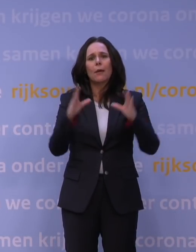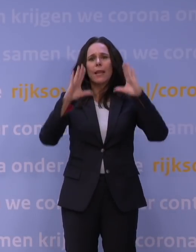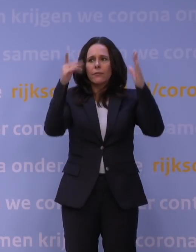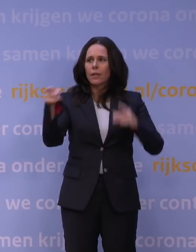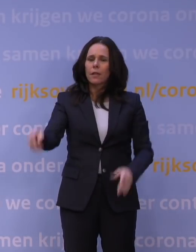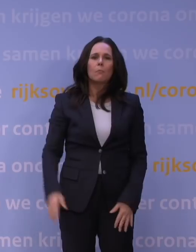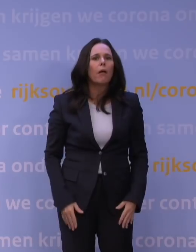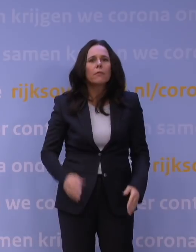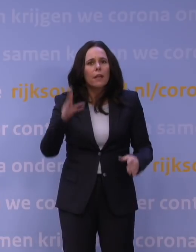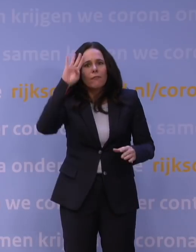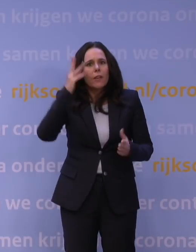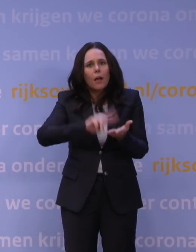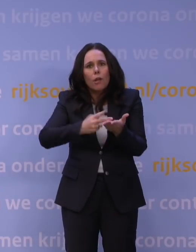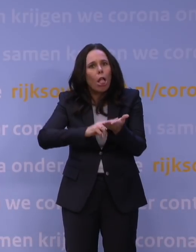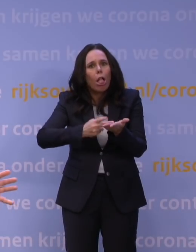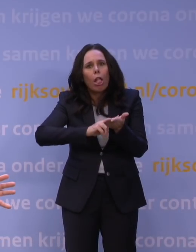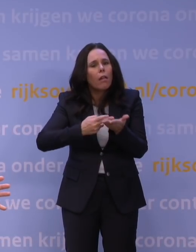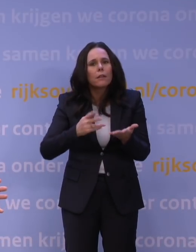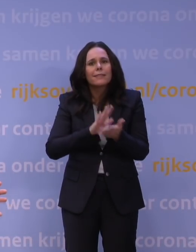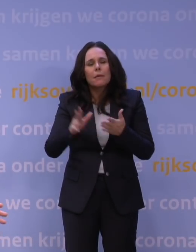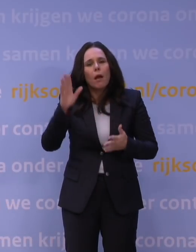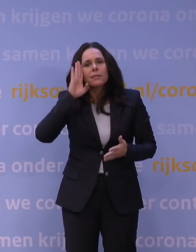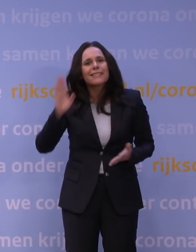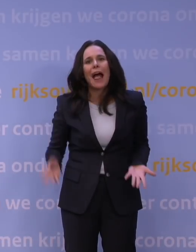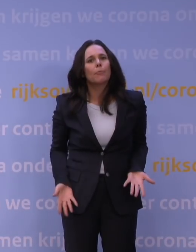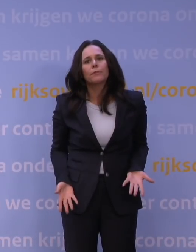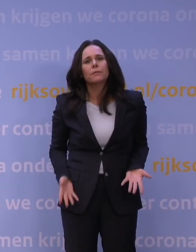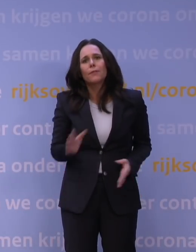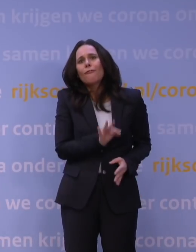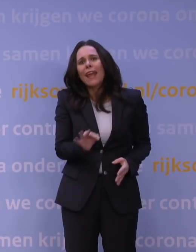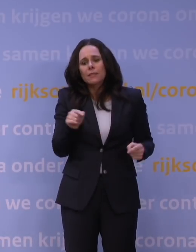Man, ik heb vannacht niet geslapen. Wij hebben allemaal niet geslapen. Dit is zo verschrikkelijk wat hier gebeurt.